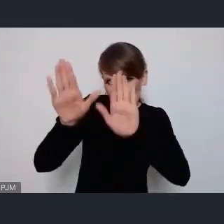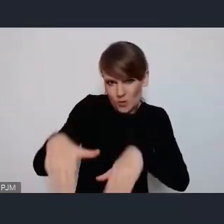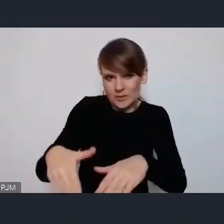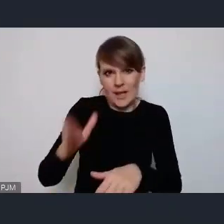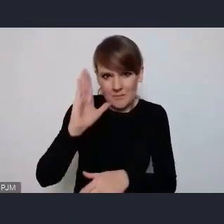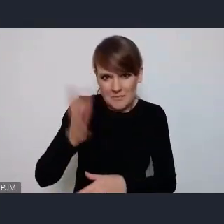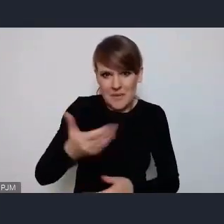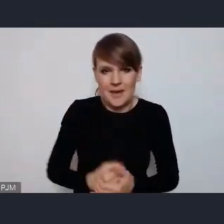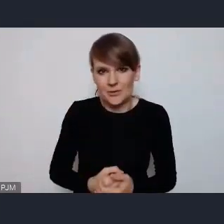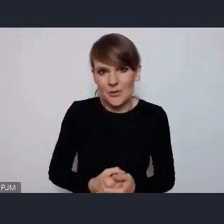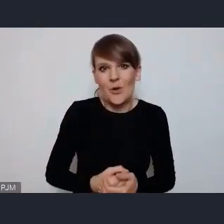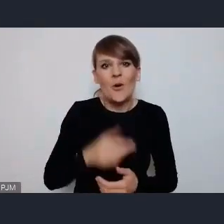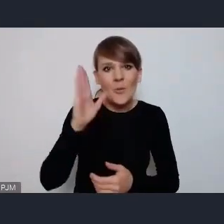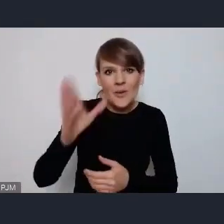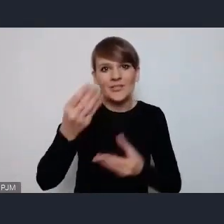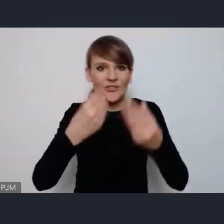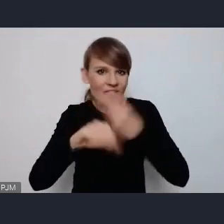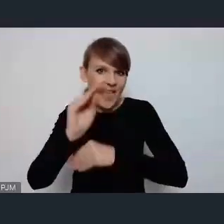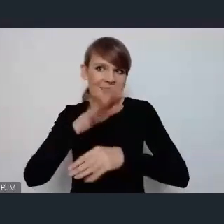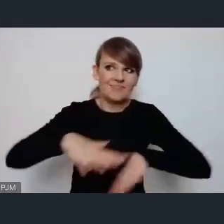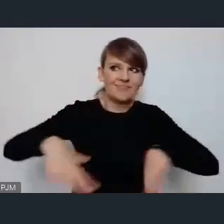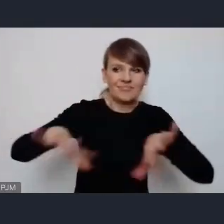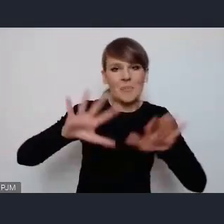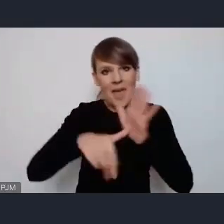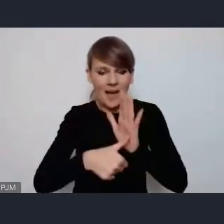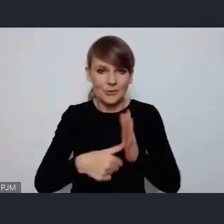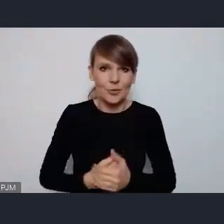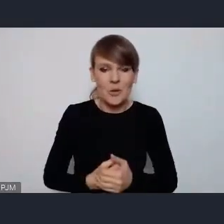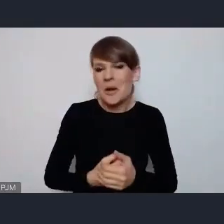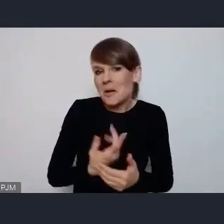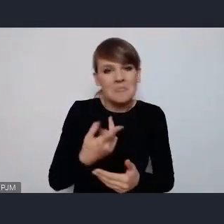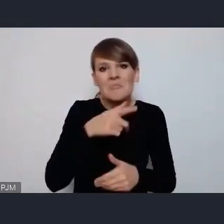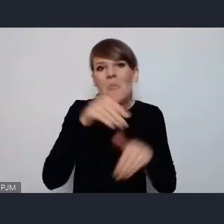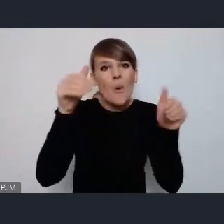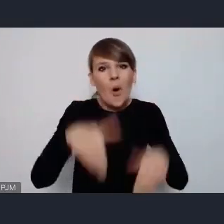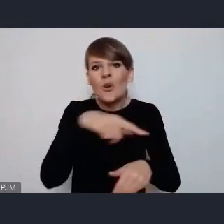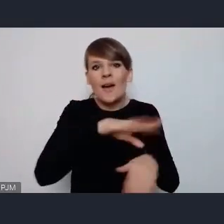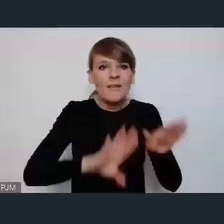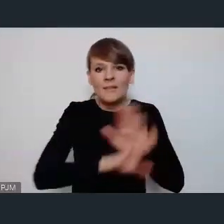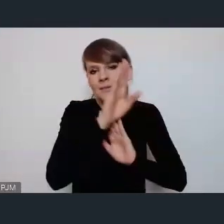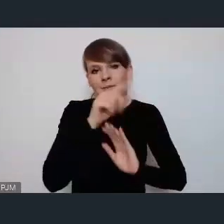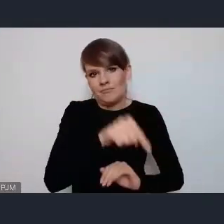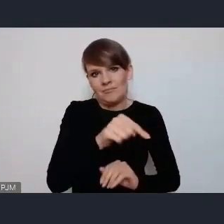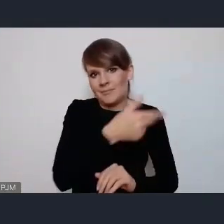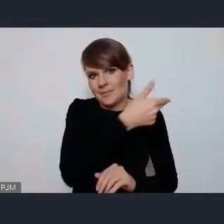dość o wiele więcej w przestrzeni miasta, więc możemy jakby też w tych tematach ująć konkretne